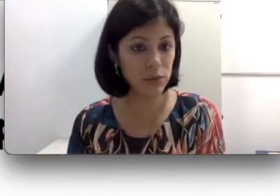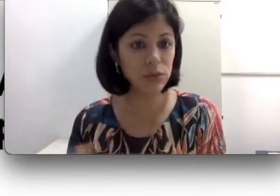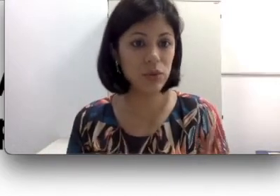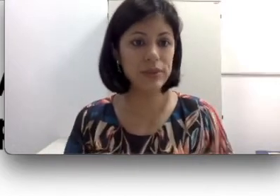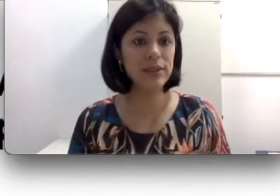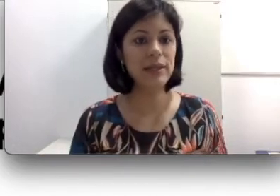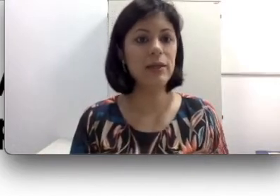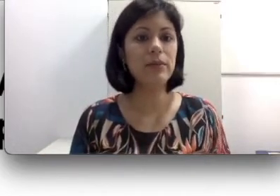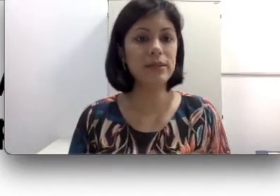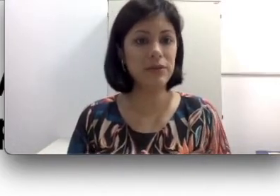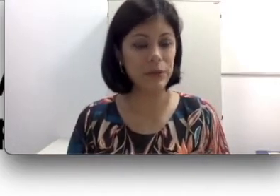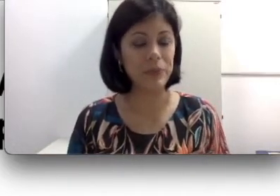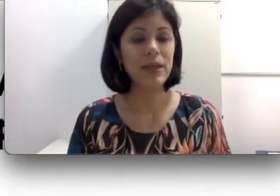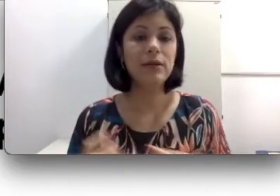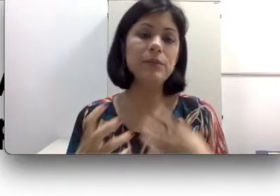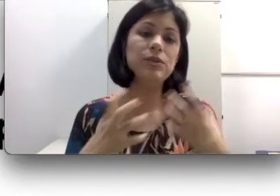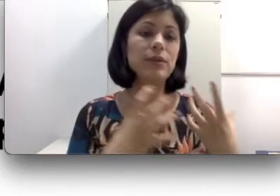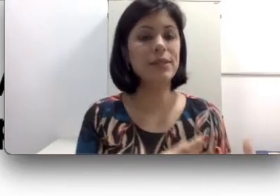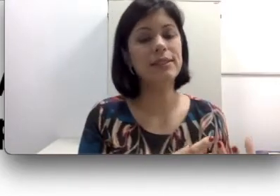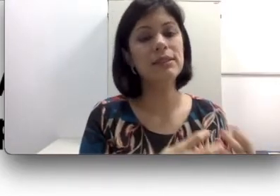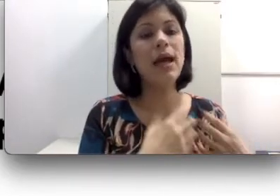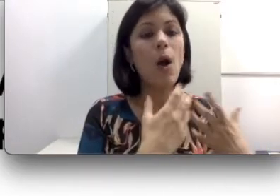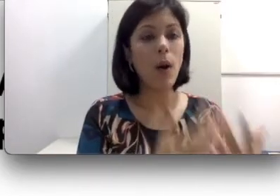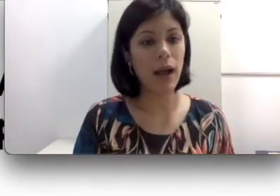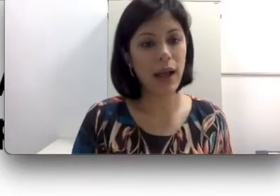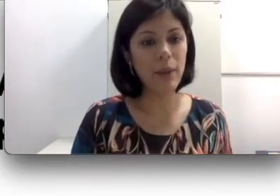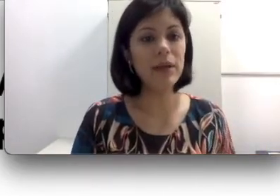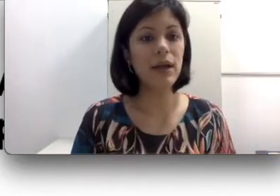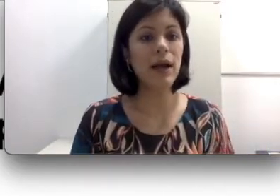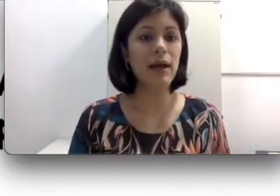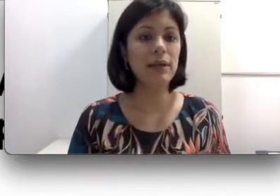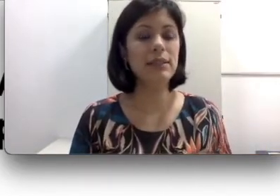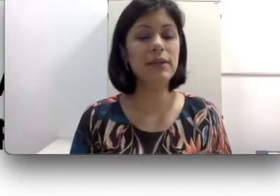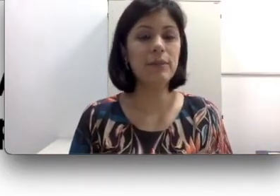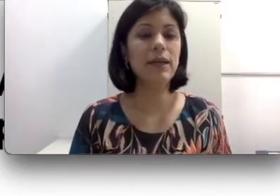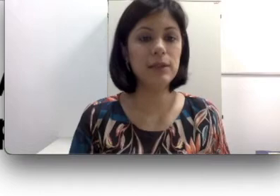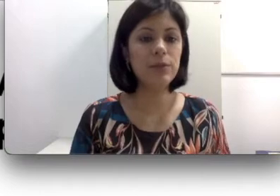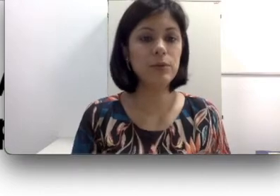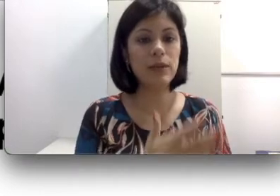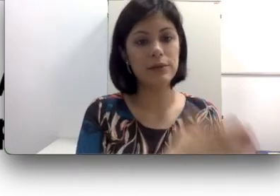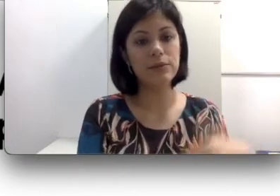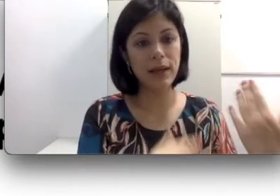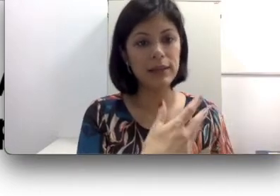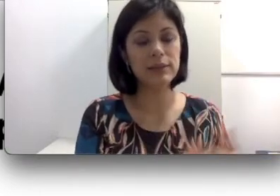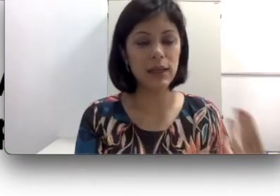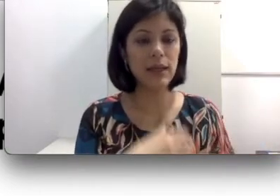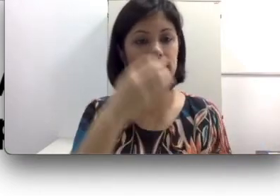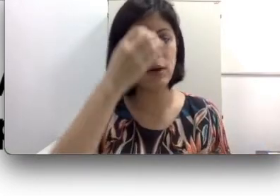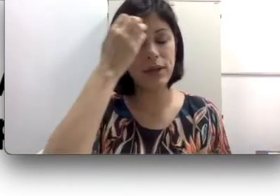da libras. Às vezes a pessoa acaba sendo encaminhada para um lado mais da oralidade.